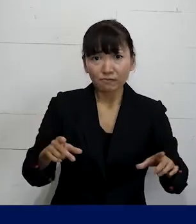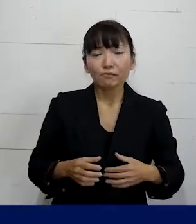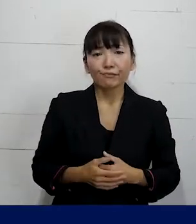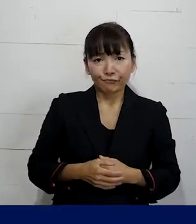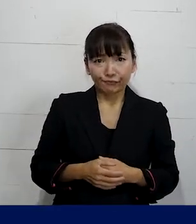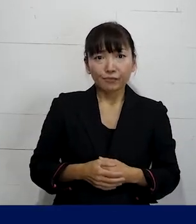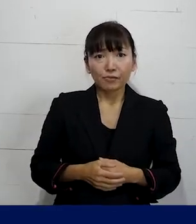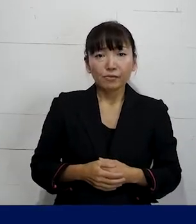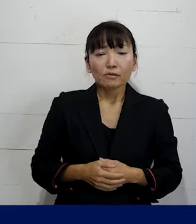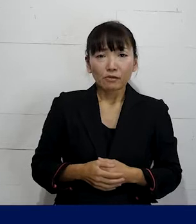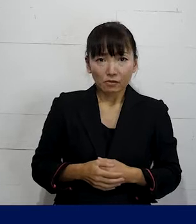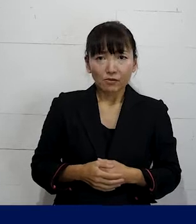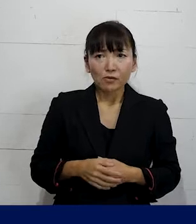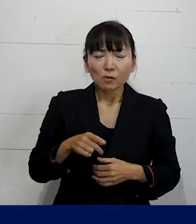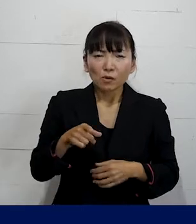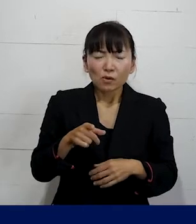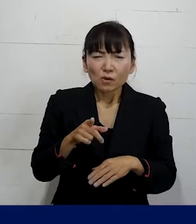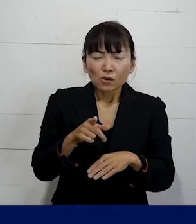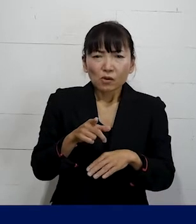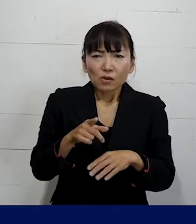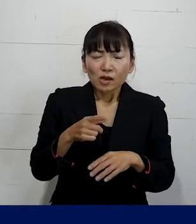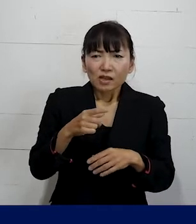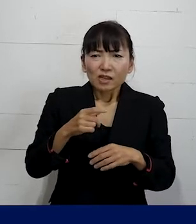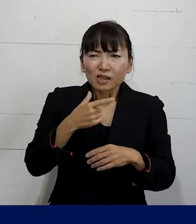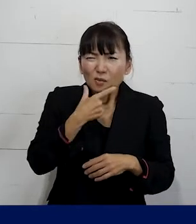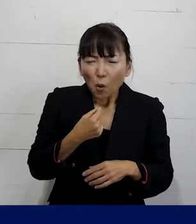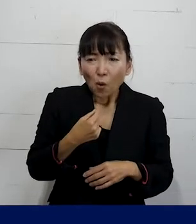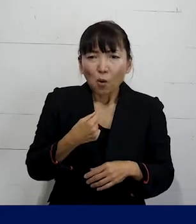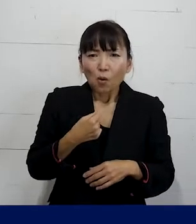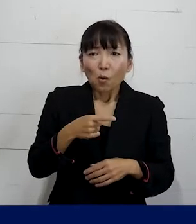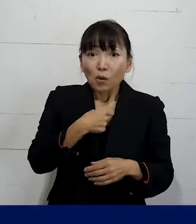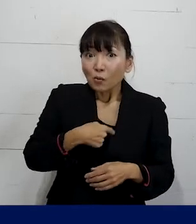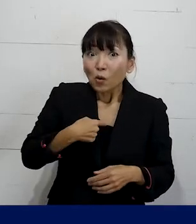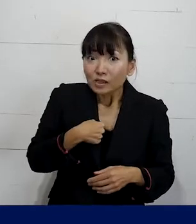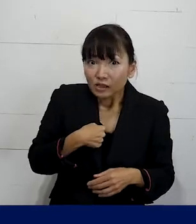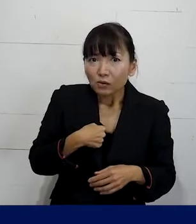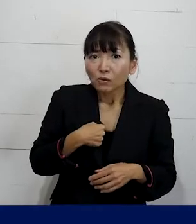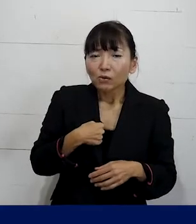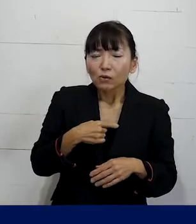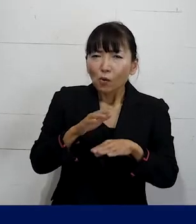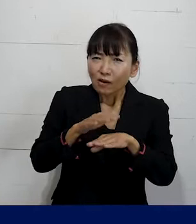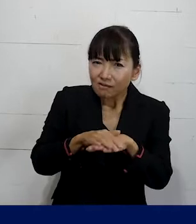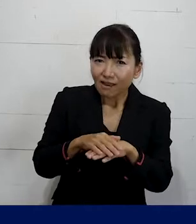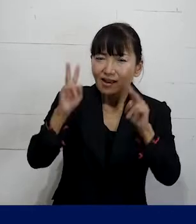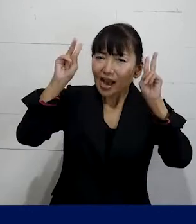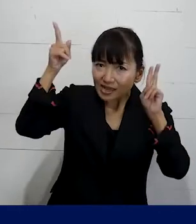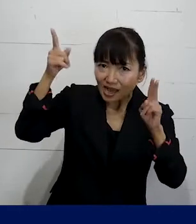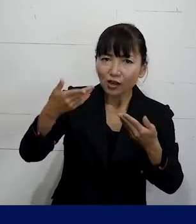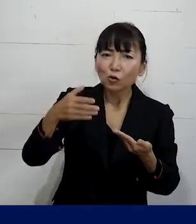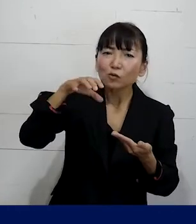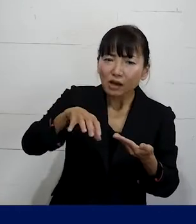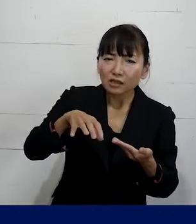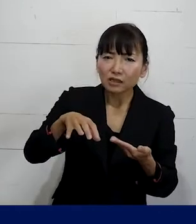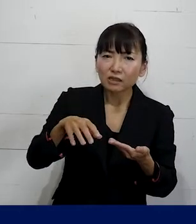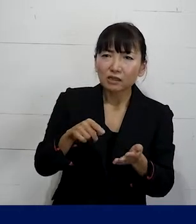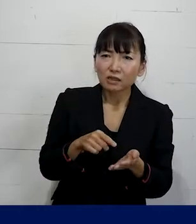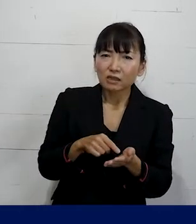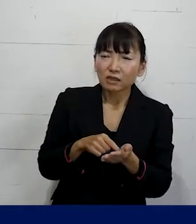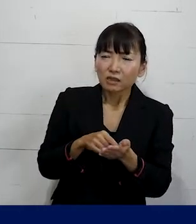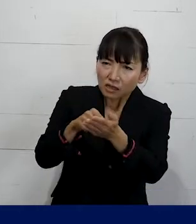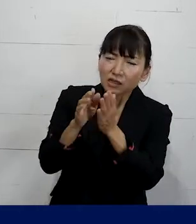それをじゃあどういうやり方で 会社側（職場）に求めて言ったらいいのか